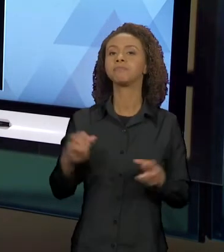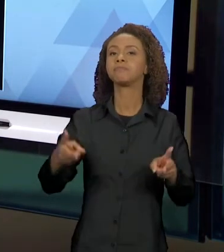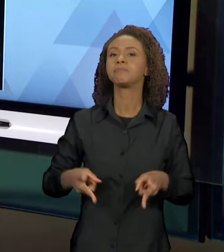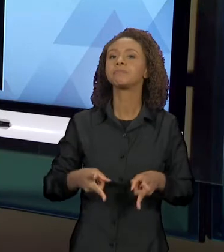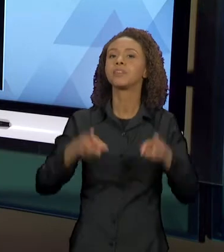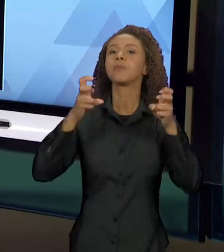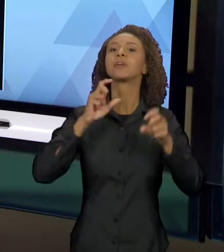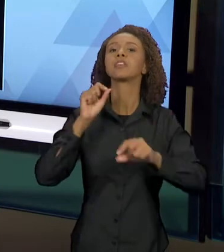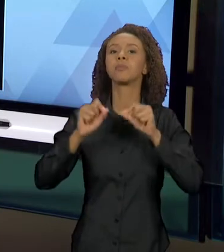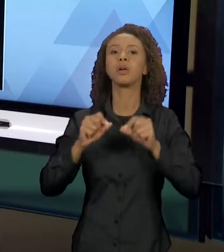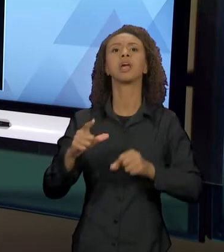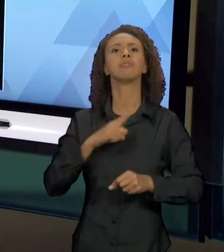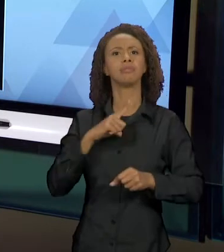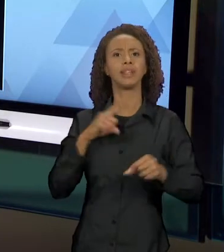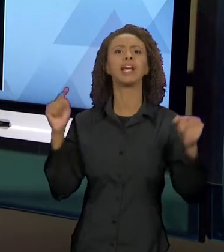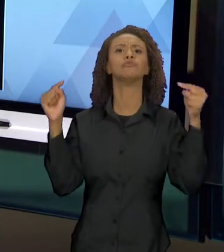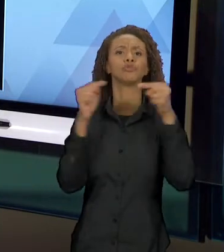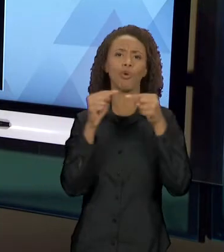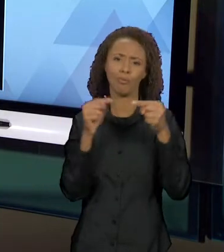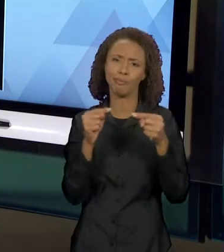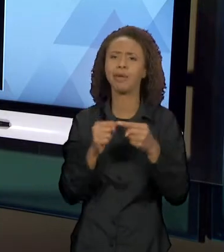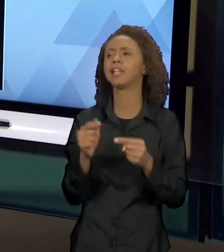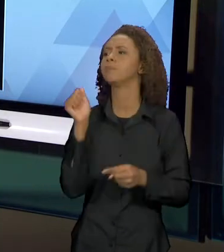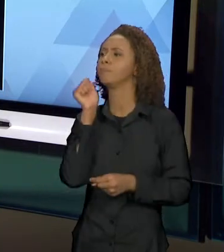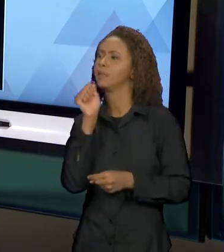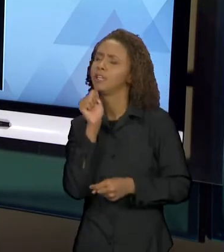INTERTEXTUAL, ENTRE UMA MENINA E O LOBO, SÓ QUE